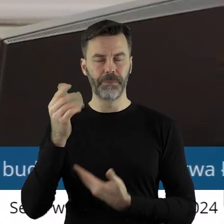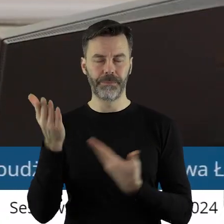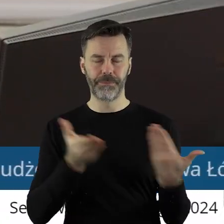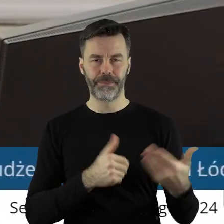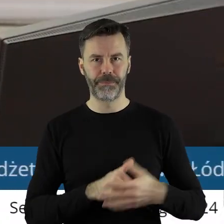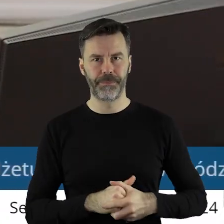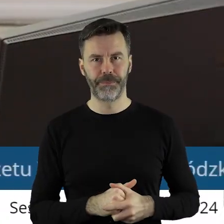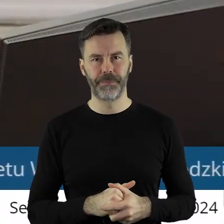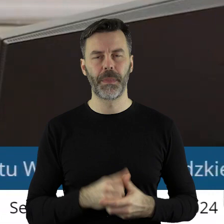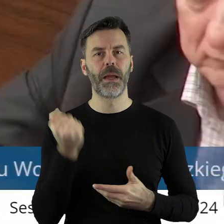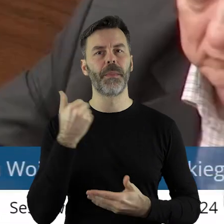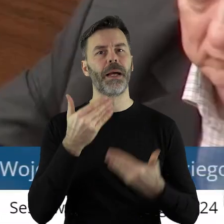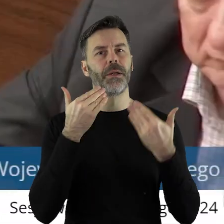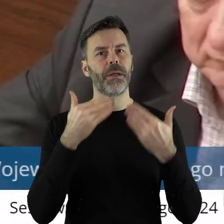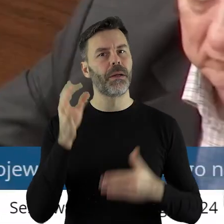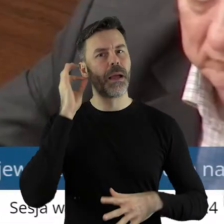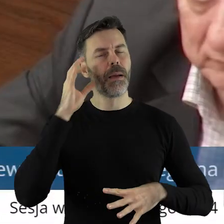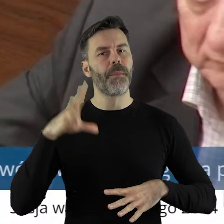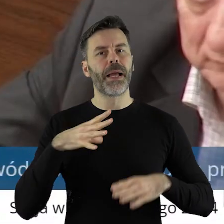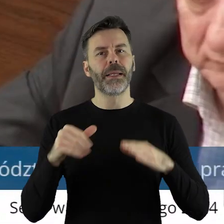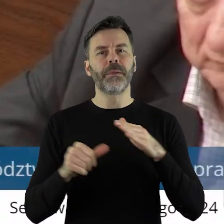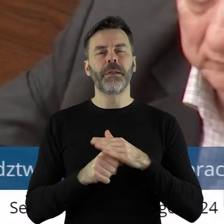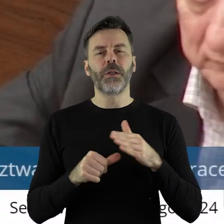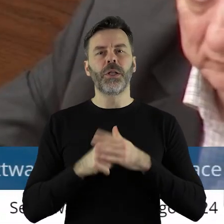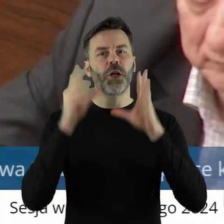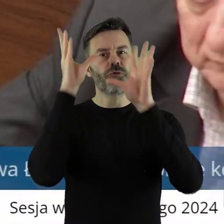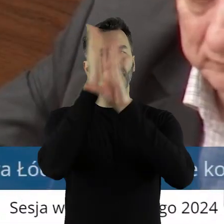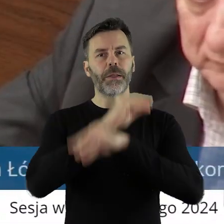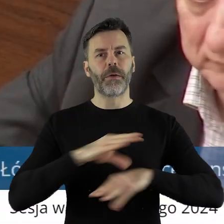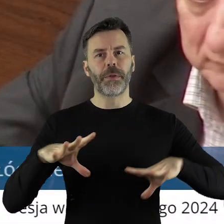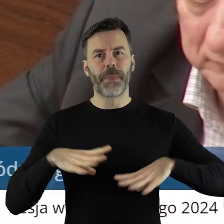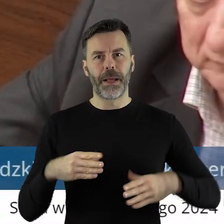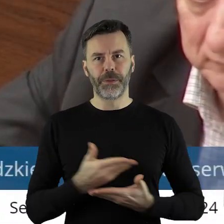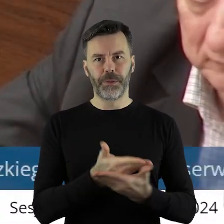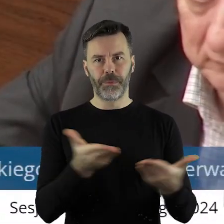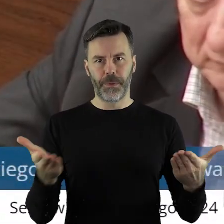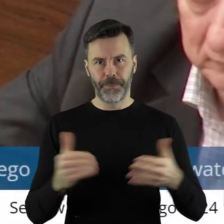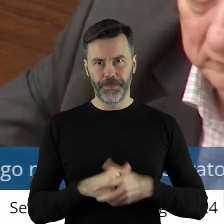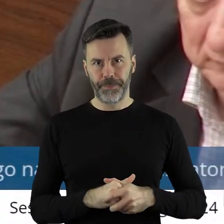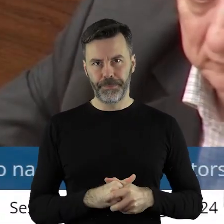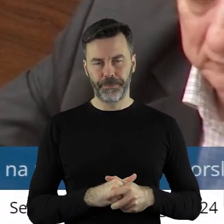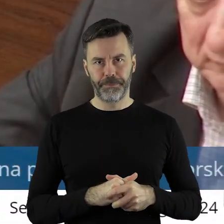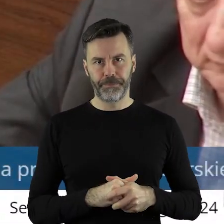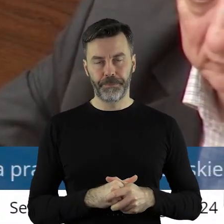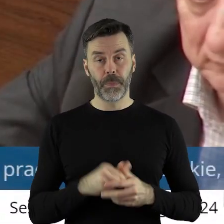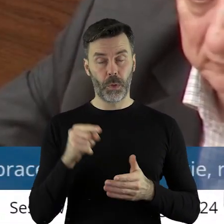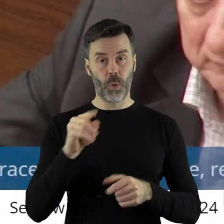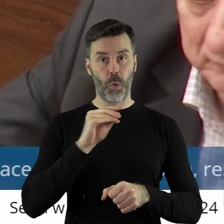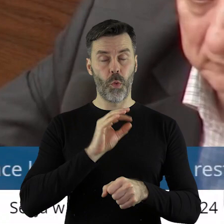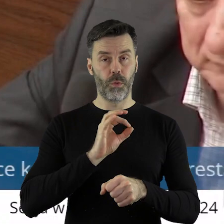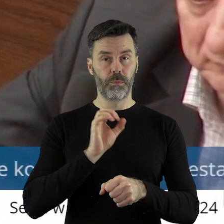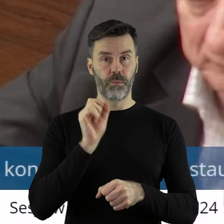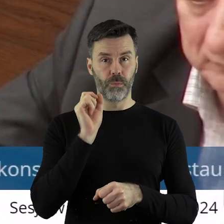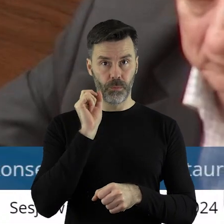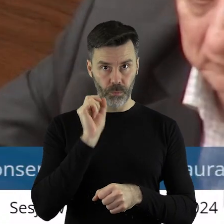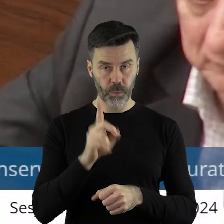Dziękuję bardzo, pani przewodnicząca. Panie Marszałku, Szanowni Państwo Radni! Mimo że tutaj w tej uchwale mamy